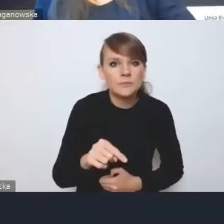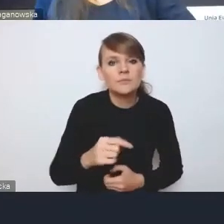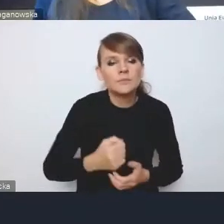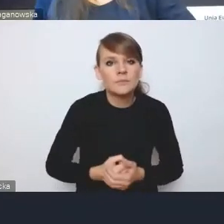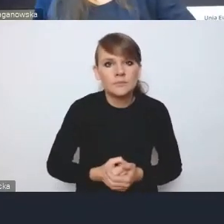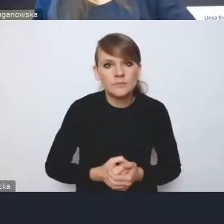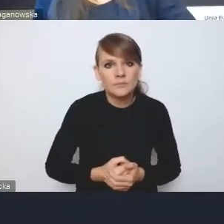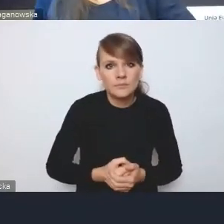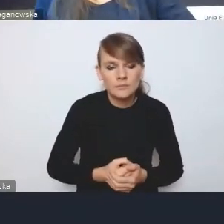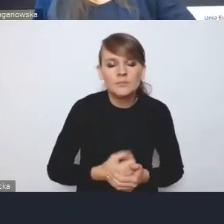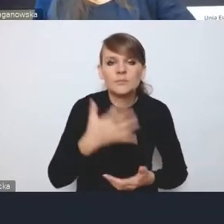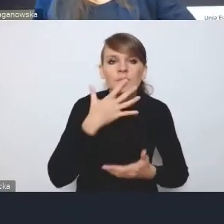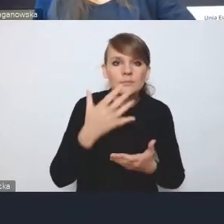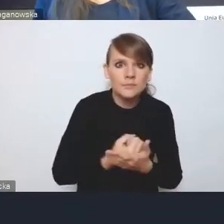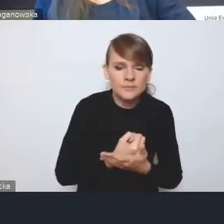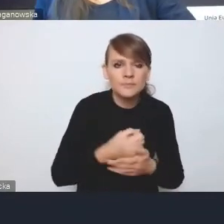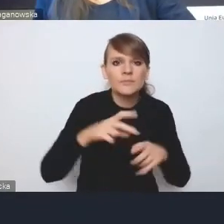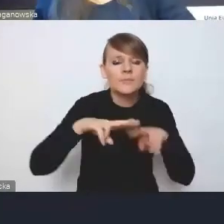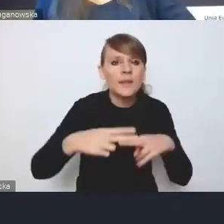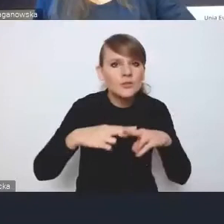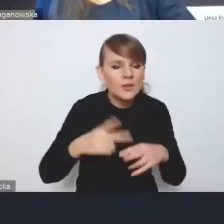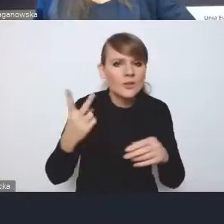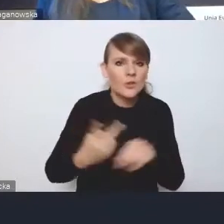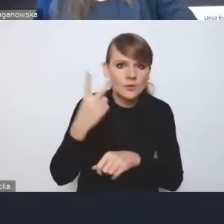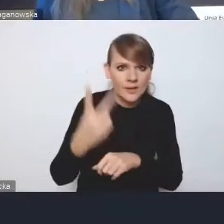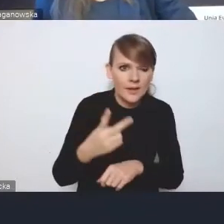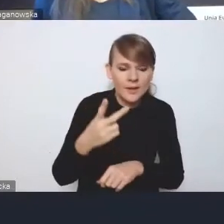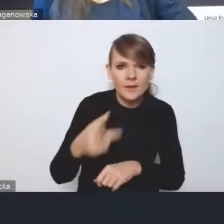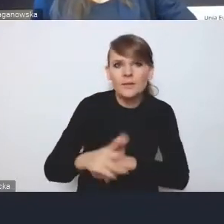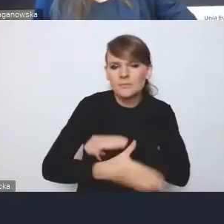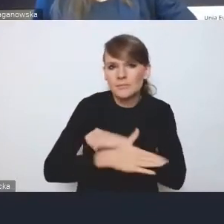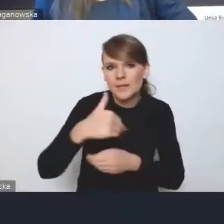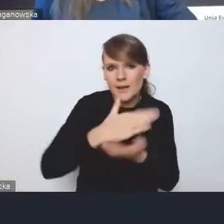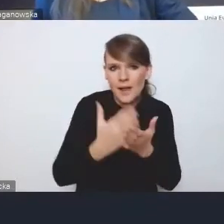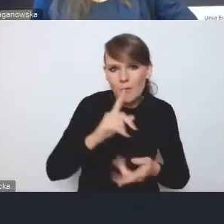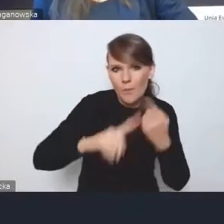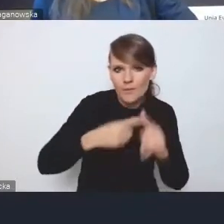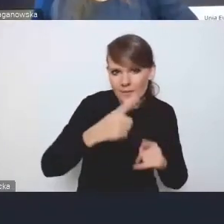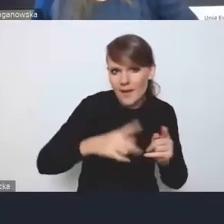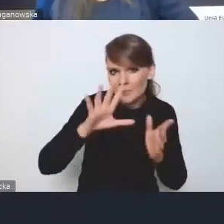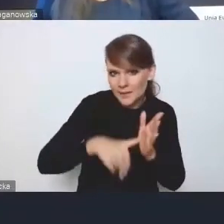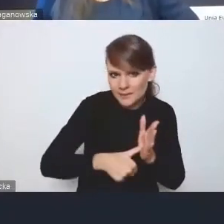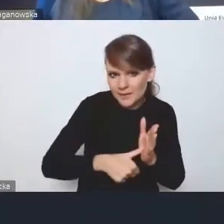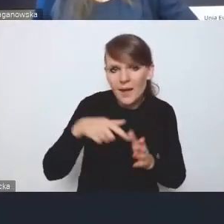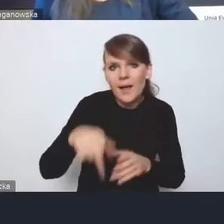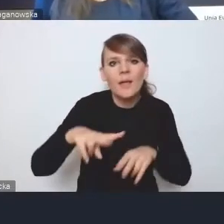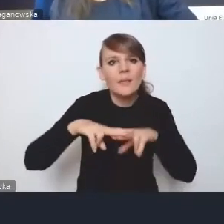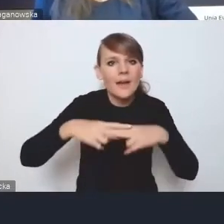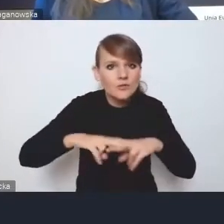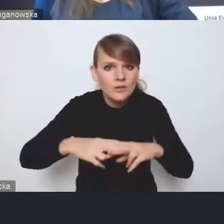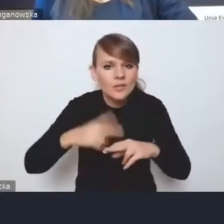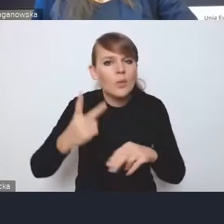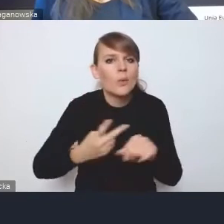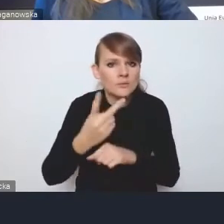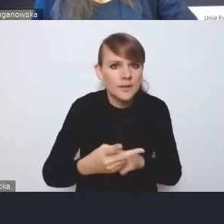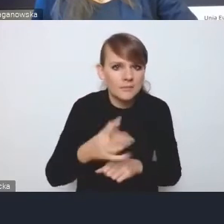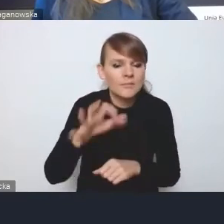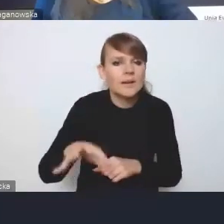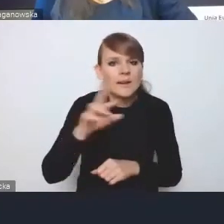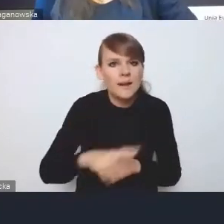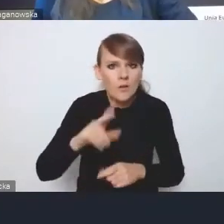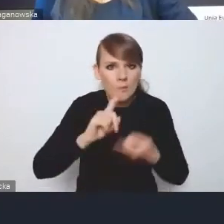narzędziami dostępnymi w ramach krajowej polityki miejskiej,